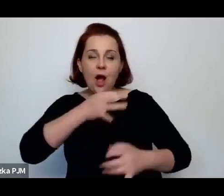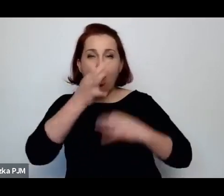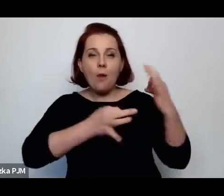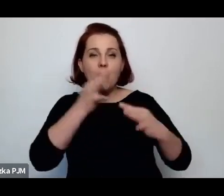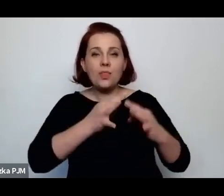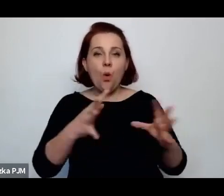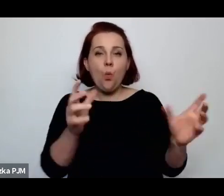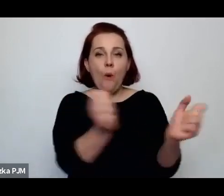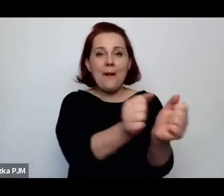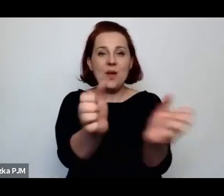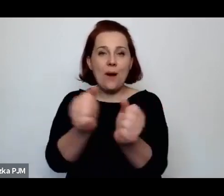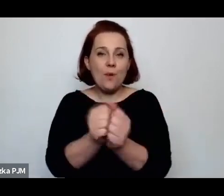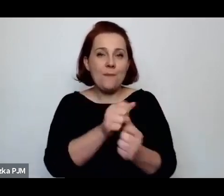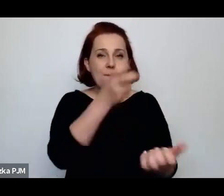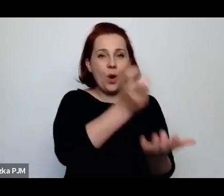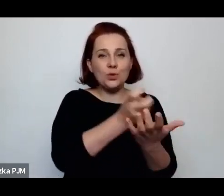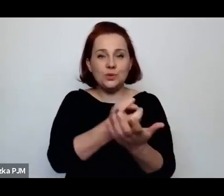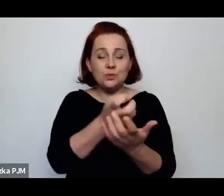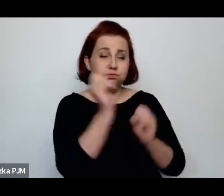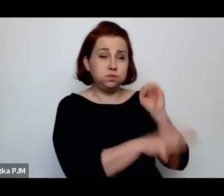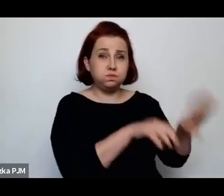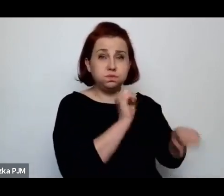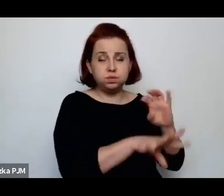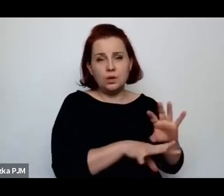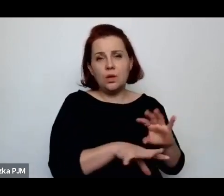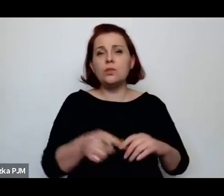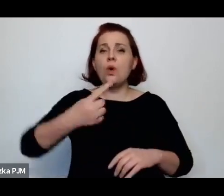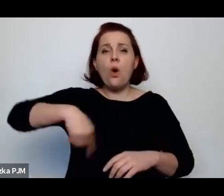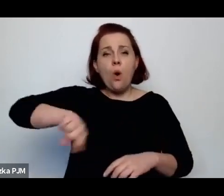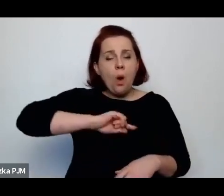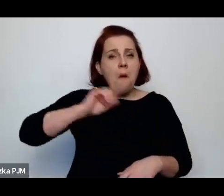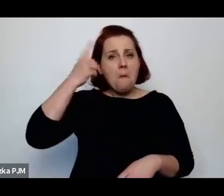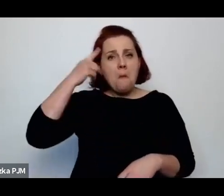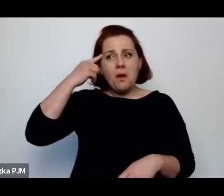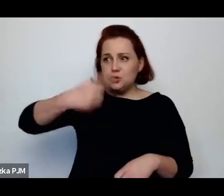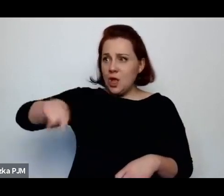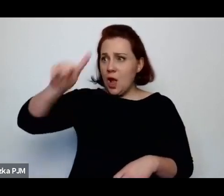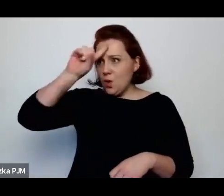to zakładają, że ludzie wiedzą o co chodzi.